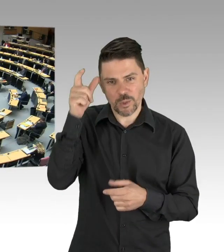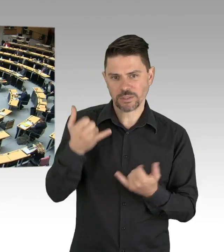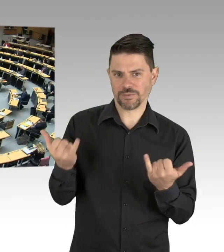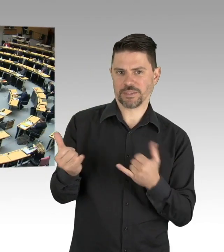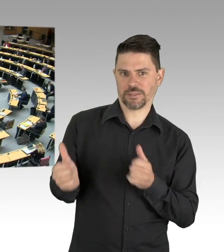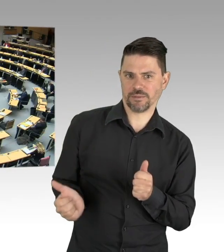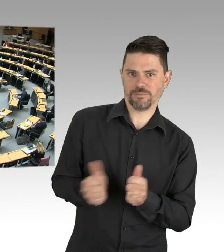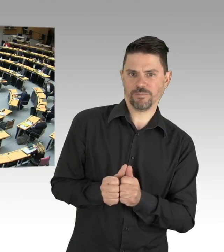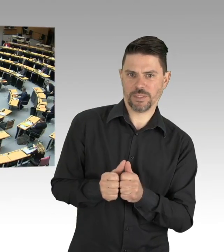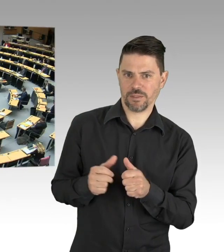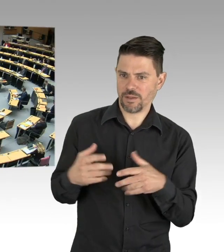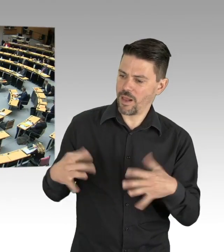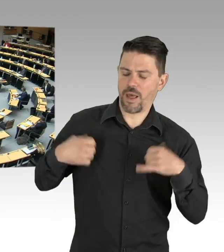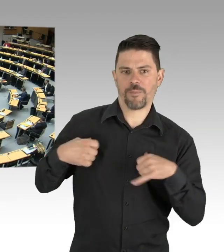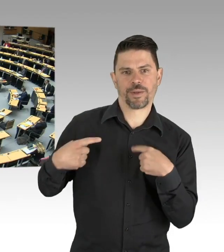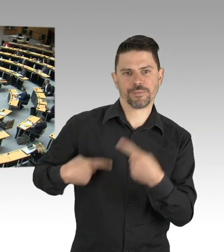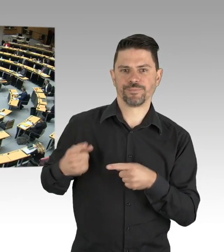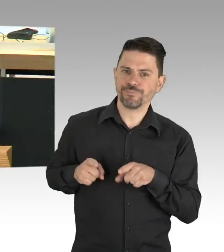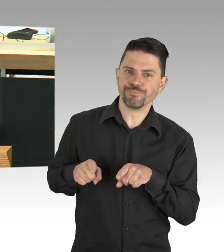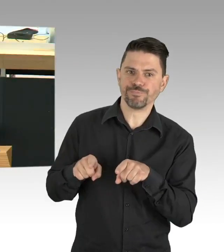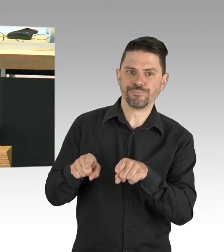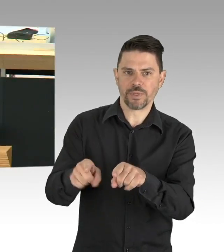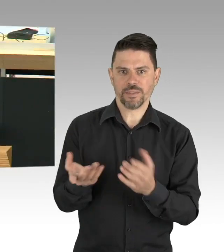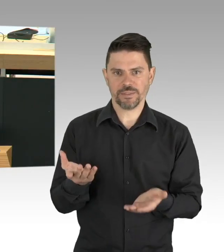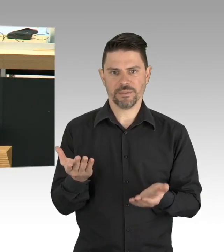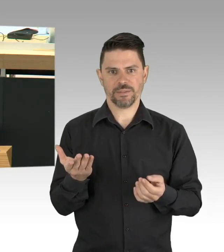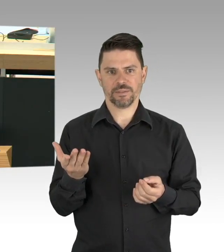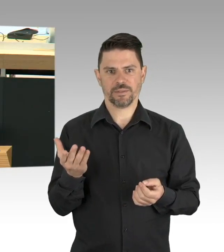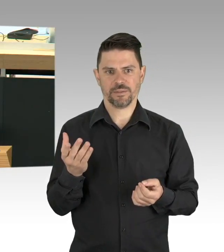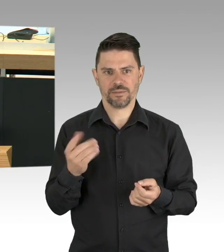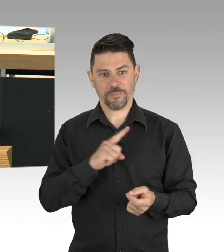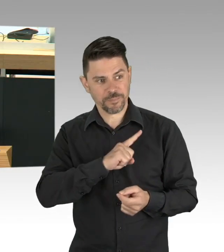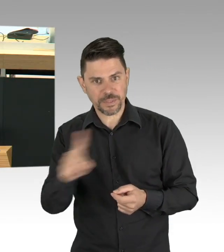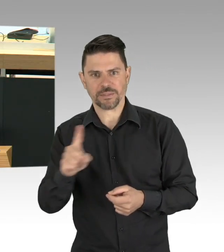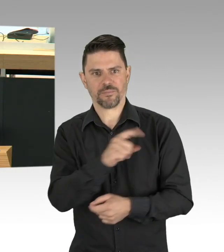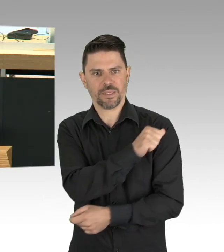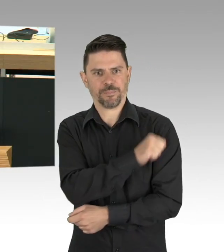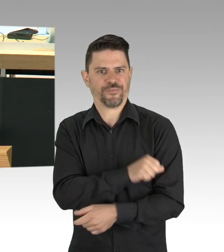Und die einfachen Hygieneregeln, die einfachen Regeln, Abstand halten, die Zahl der Kontakte klein und überschaubar halten,